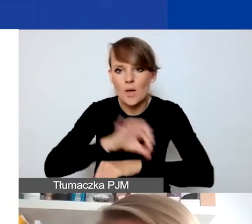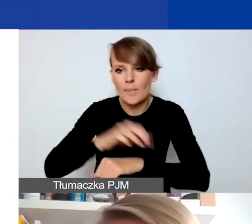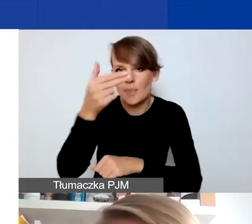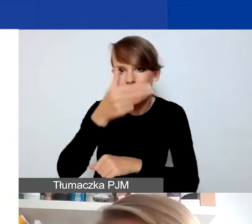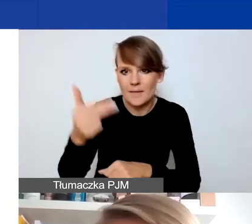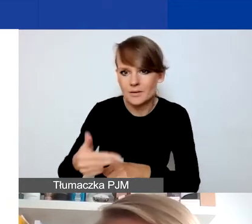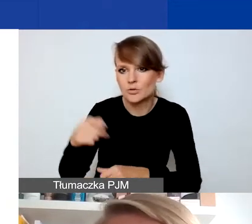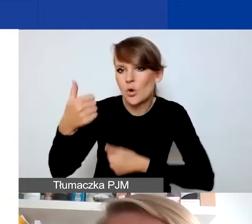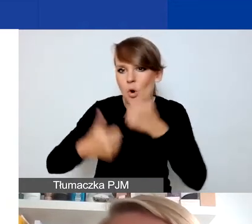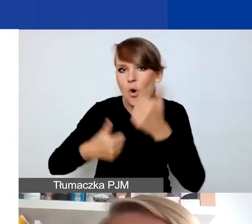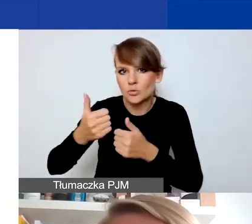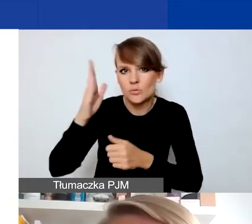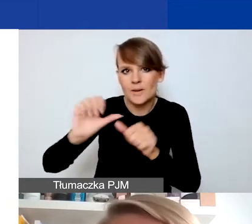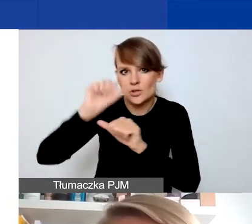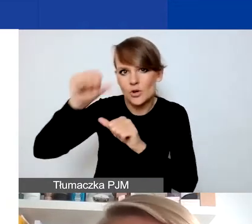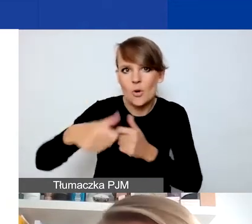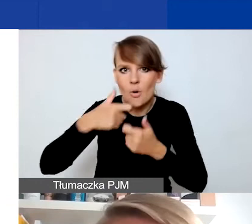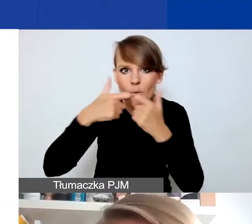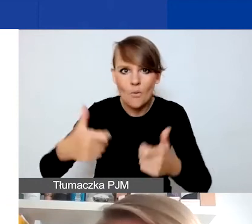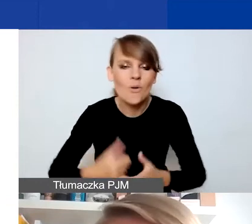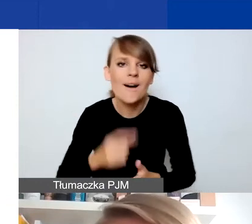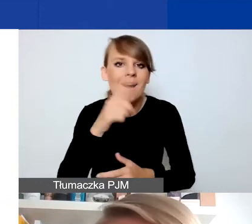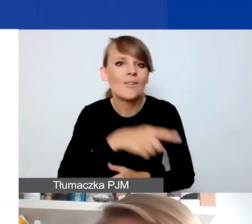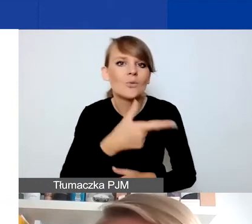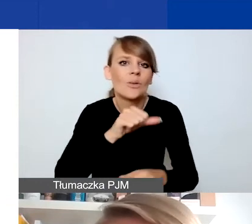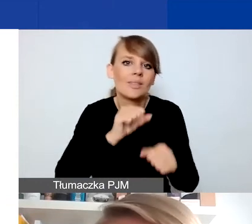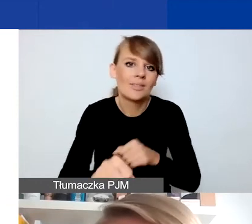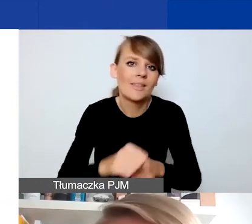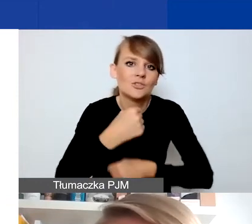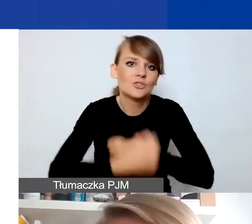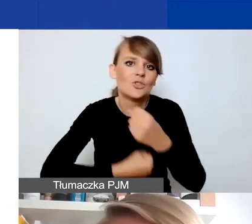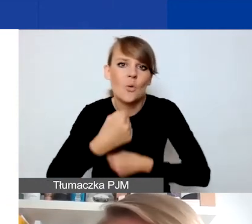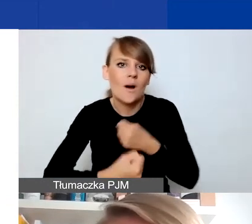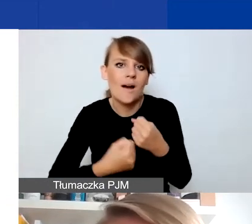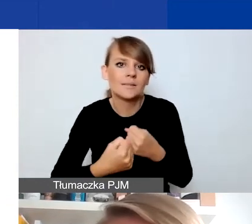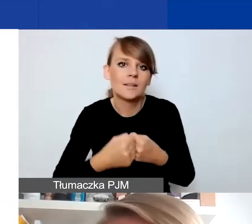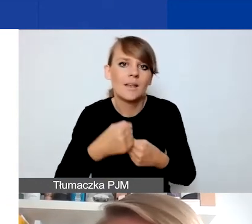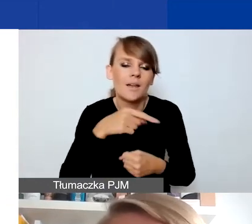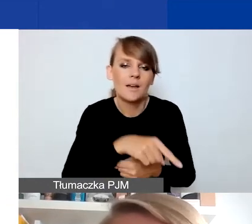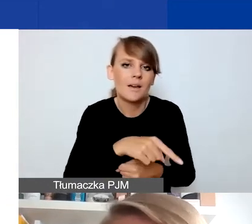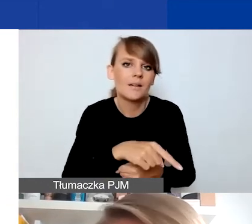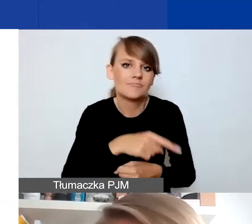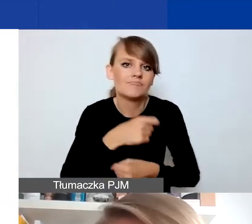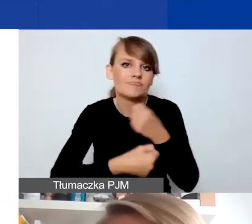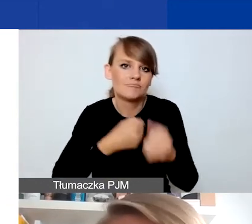który ogłosimy w przyszłym roku. Natomiast to nie są typy działań, które będziemy rozumieć jako działania interwencyjne,